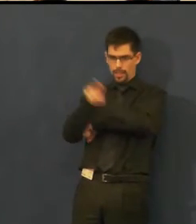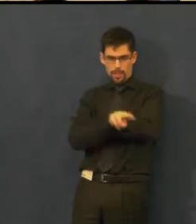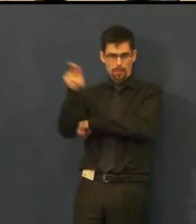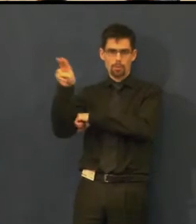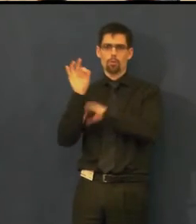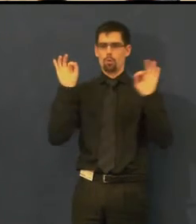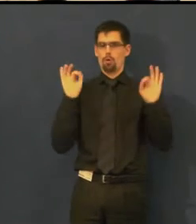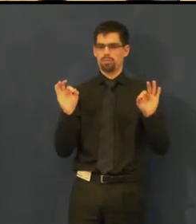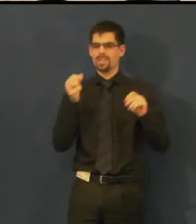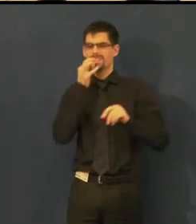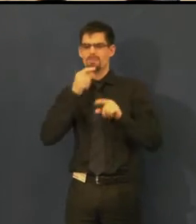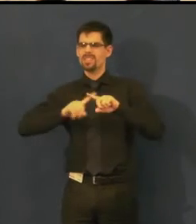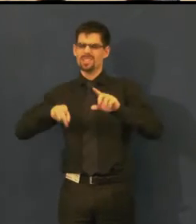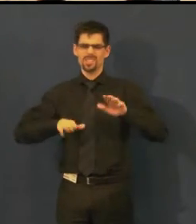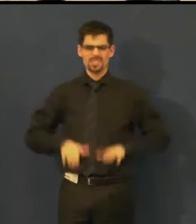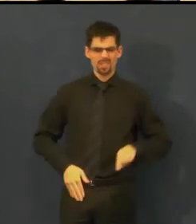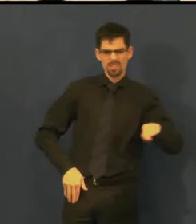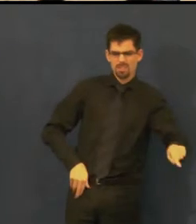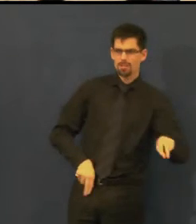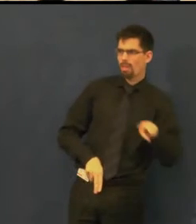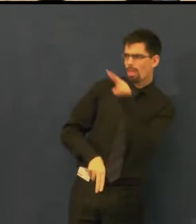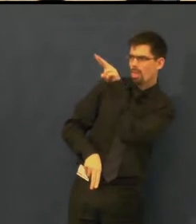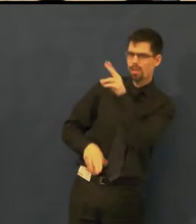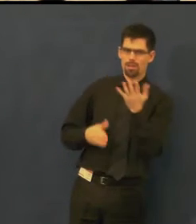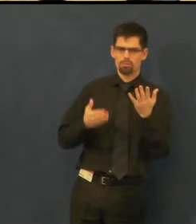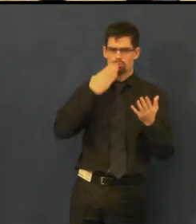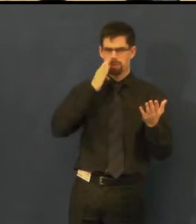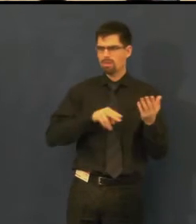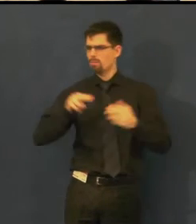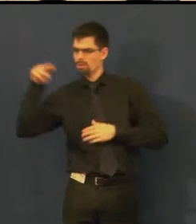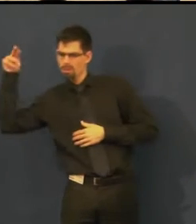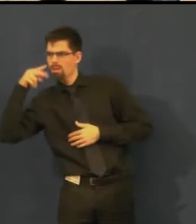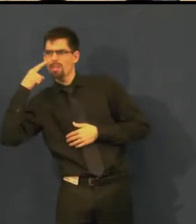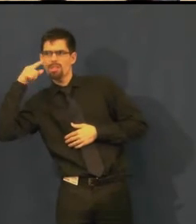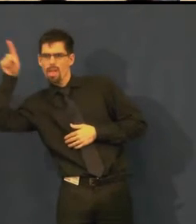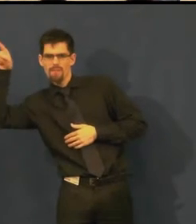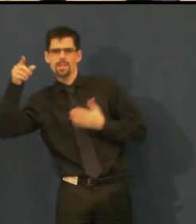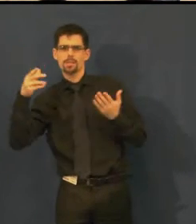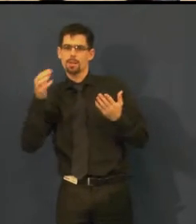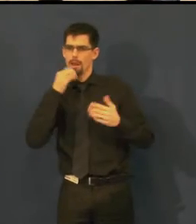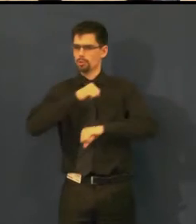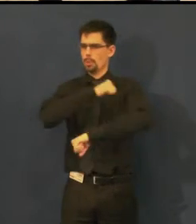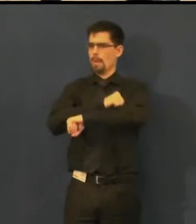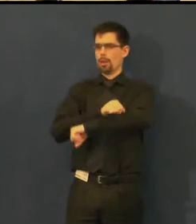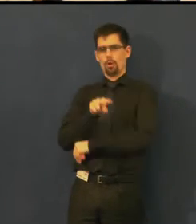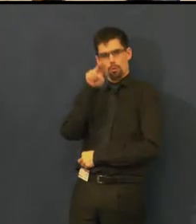a zároveň jste mohli komfortně sledovat, co se děje na jevišti.